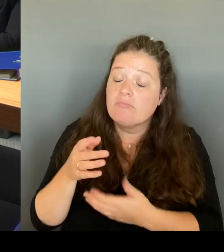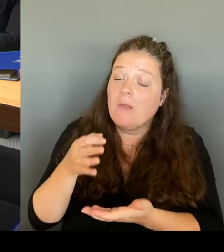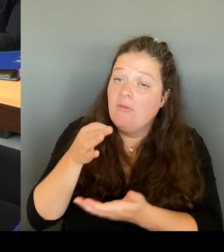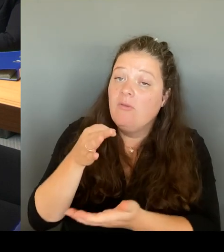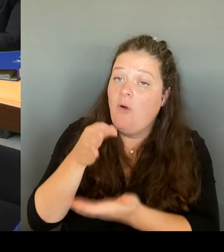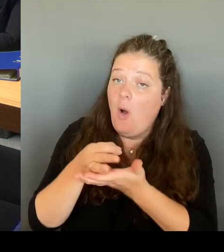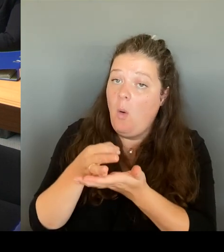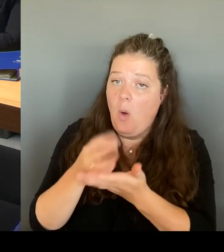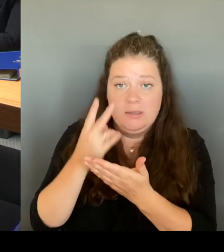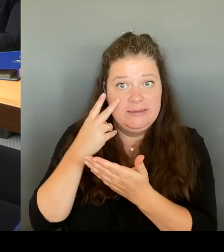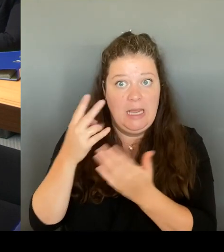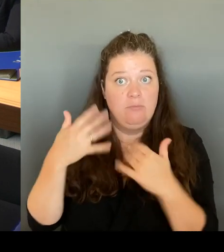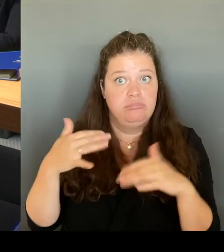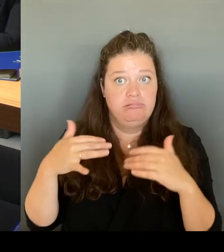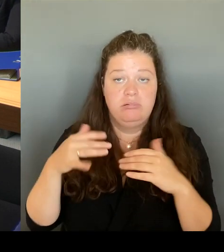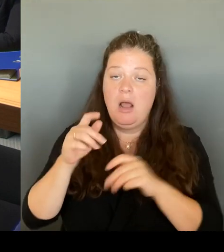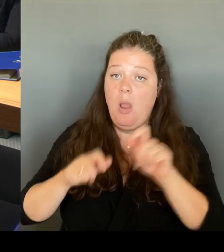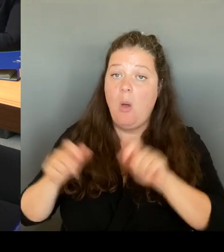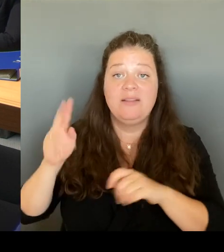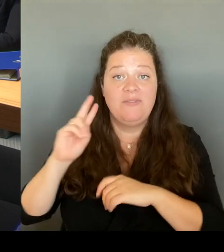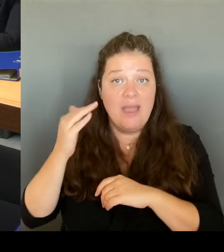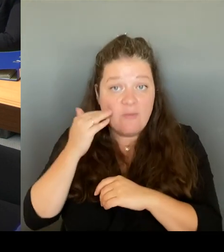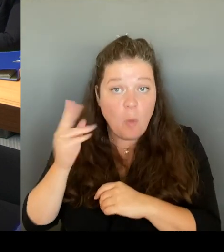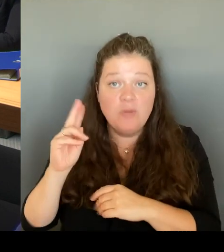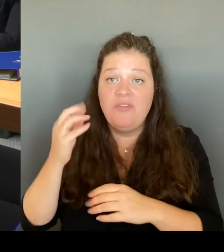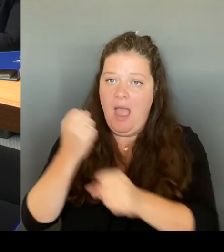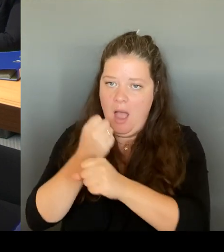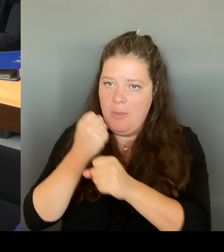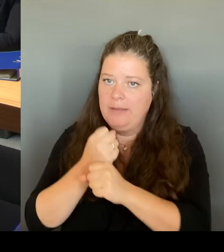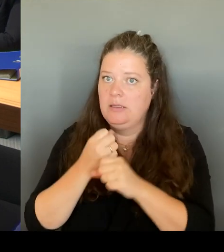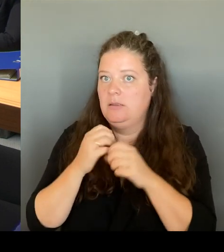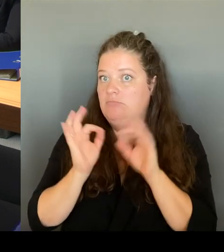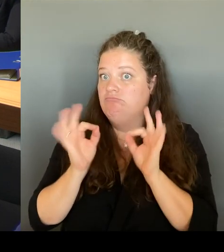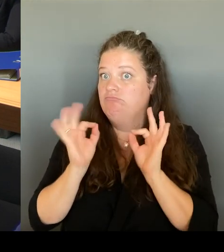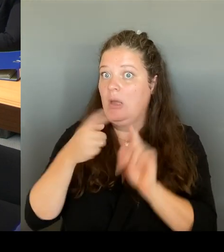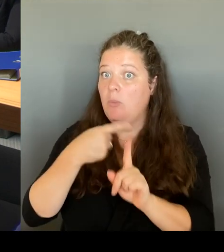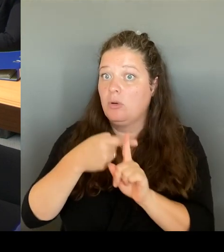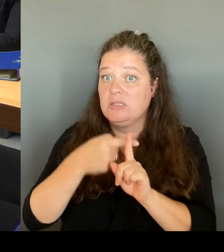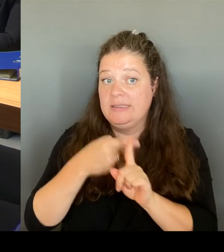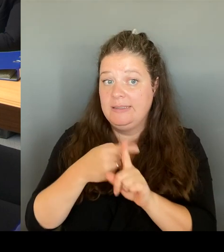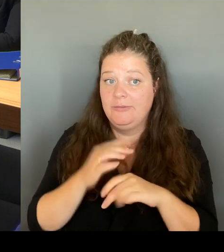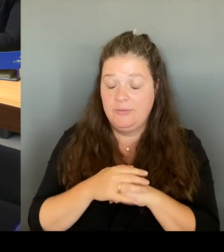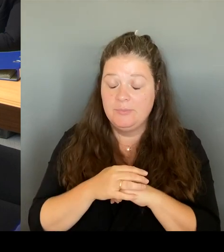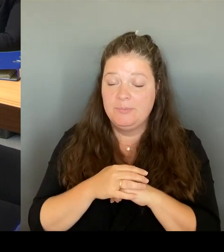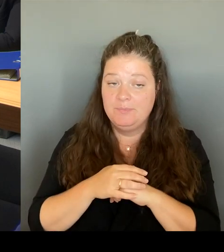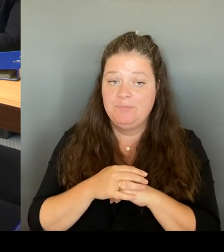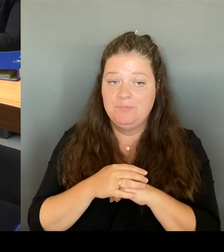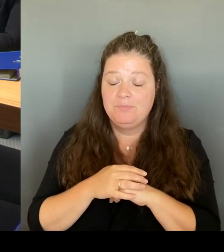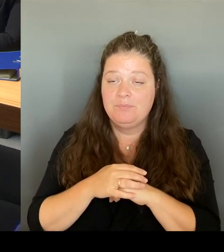Die Frauen, die sich dort, ich habe also viele Rückmeldungen, auch Mails, war ja auch selber noch mal, nicht nur bei der